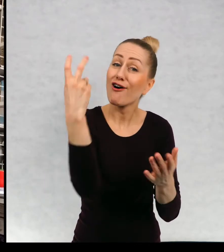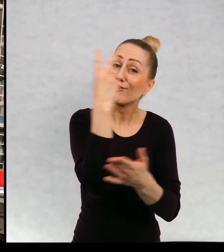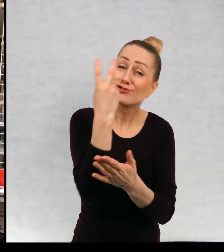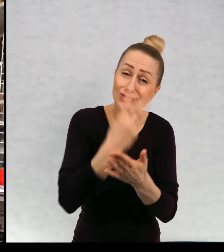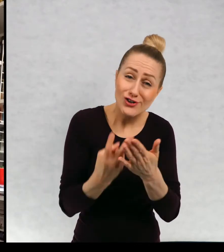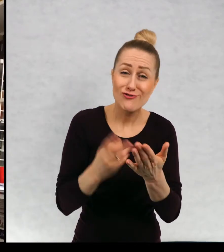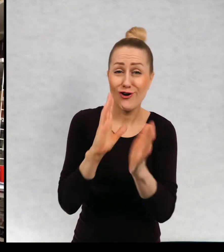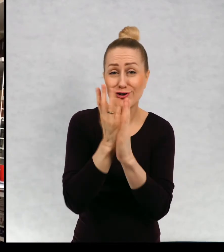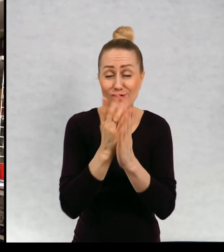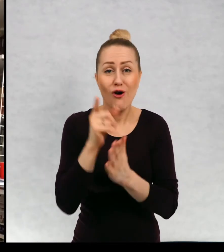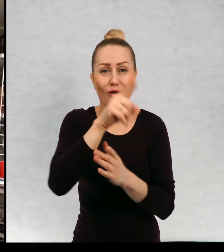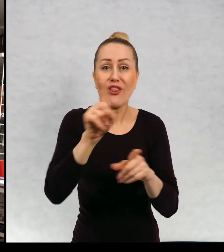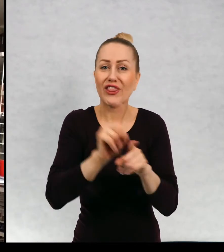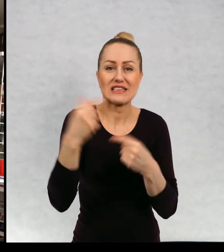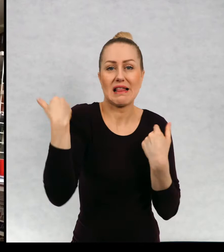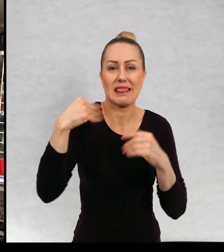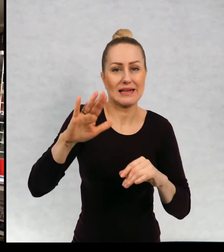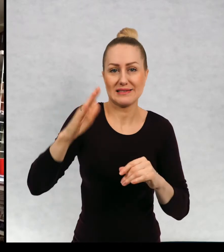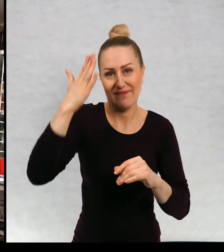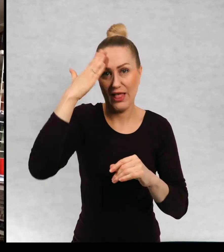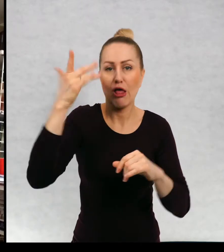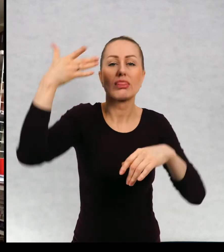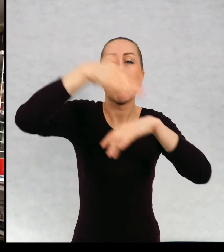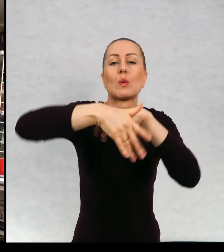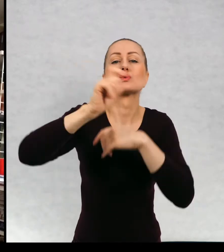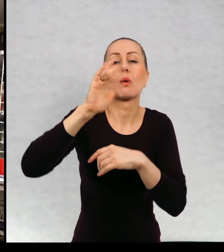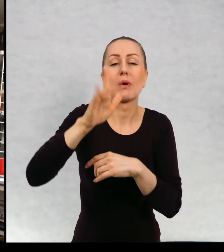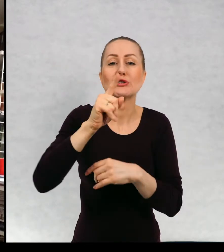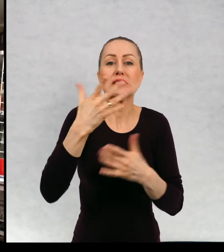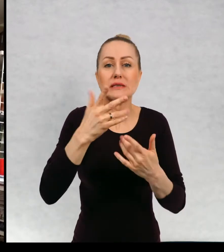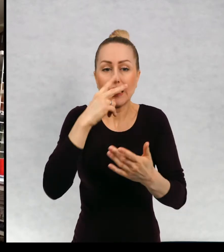jesteście bardzo ciekawi, do czego historia zmierza, prawda?